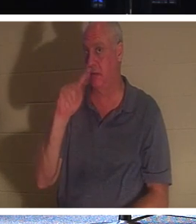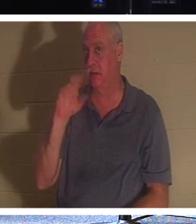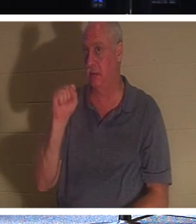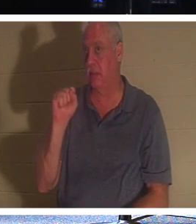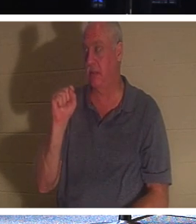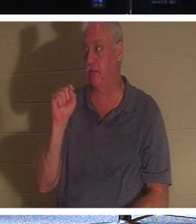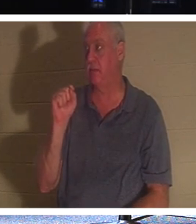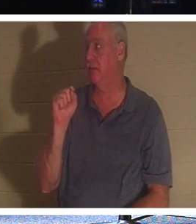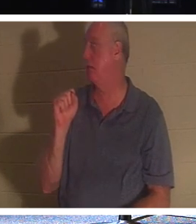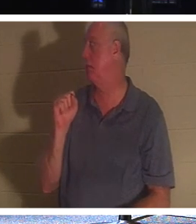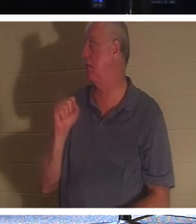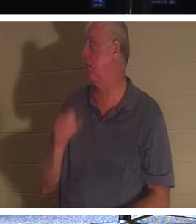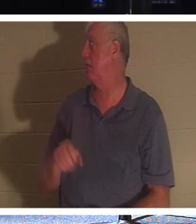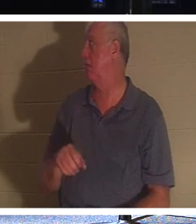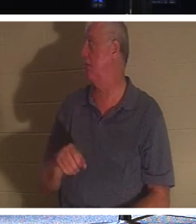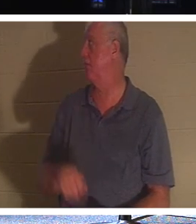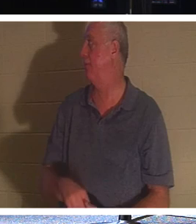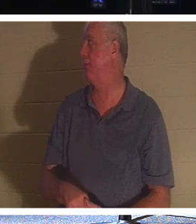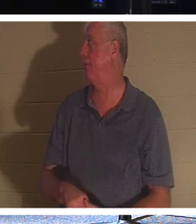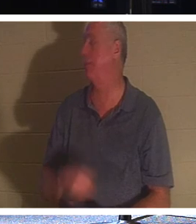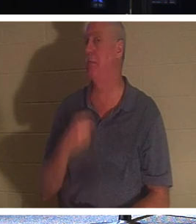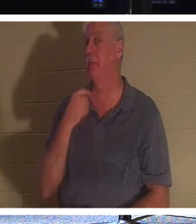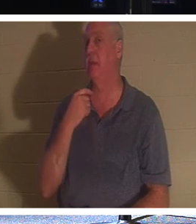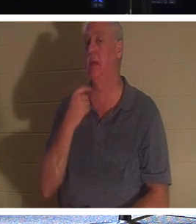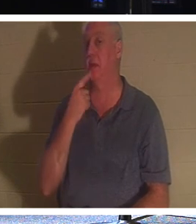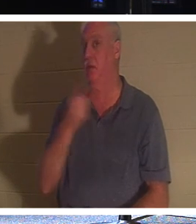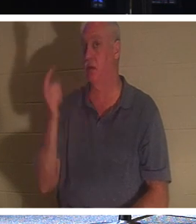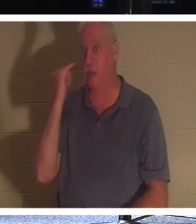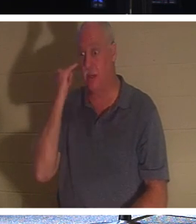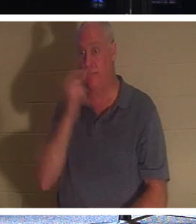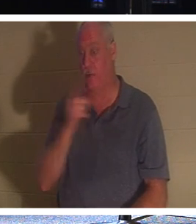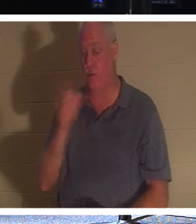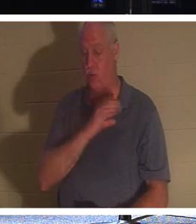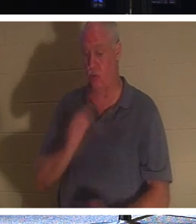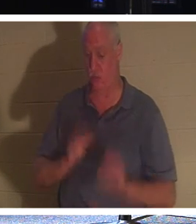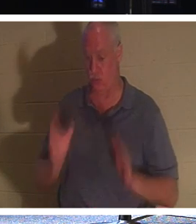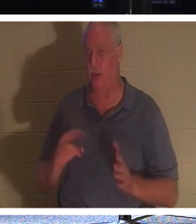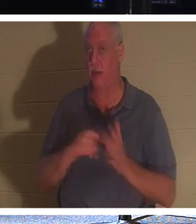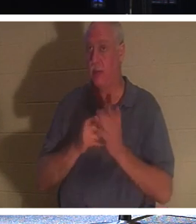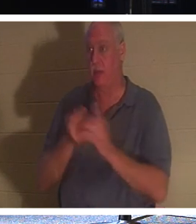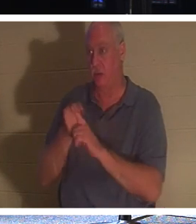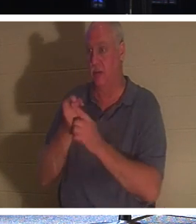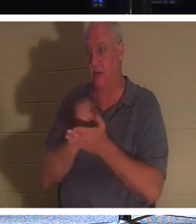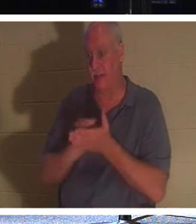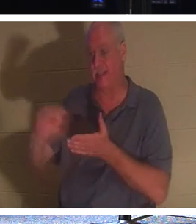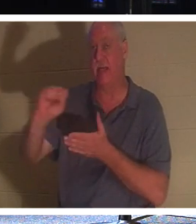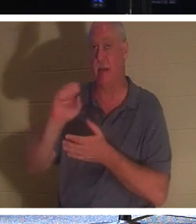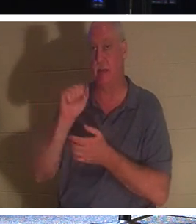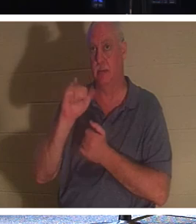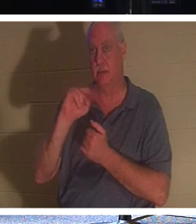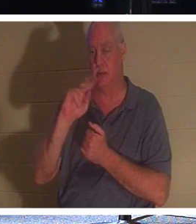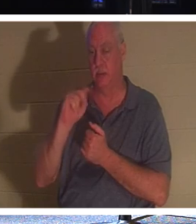。しかし、これを言わせてください。もしあなたがクリスチャンなら、あなたは聖人です。なぜなら、クリスチャンは、自分が